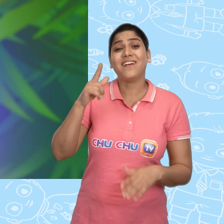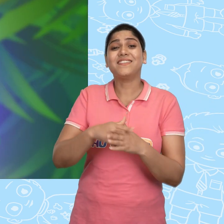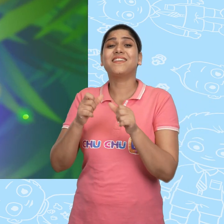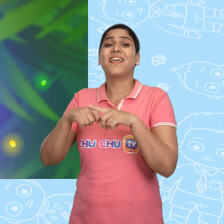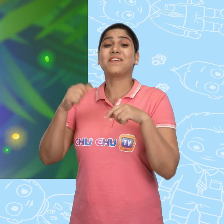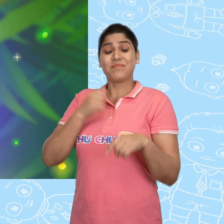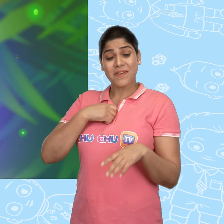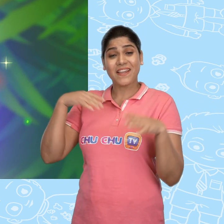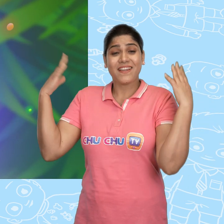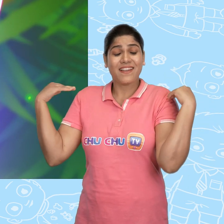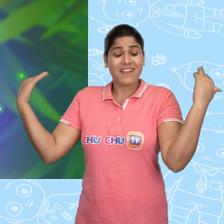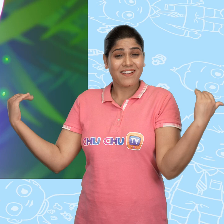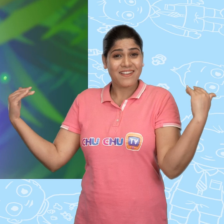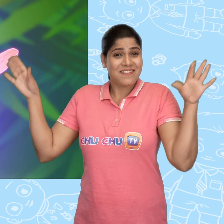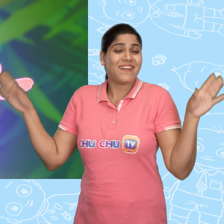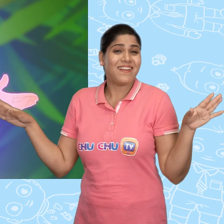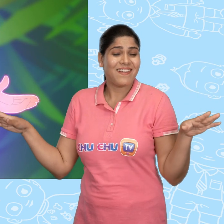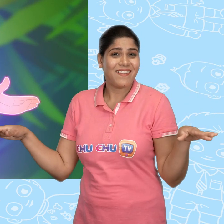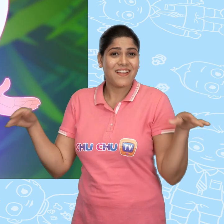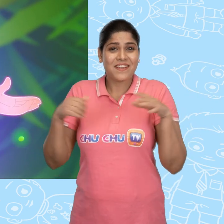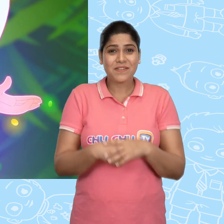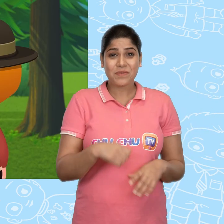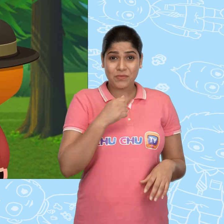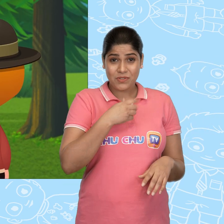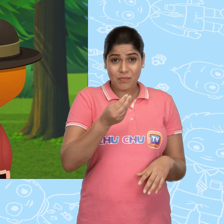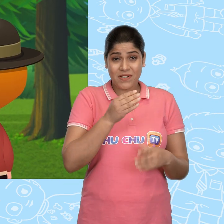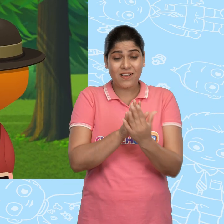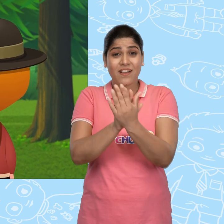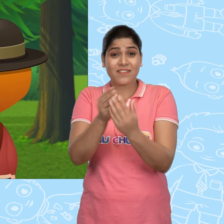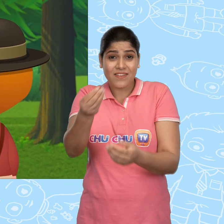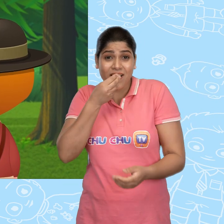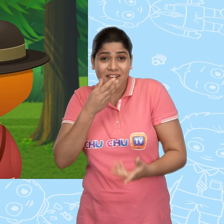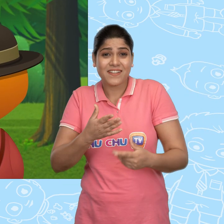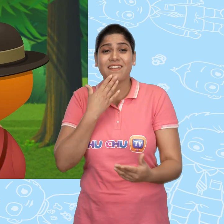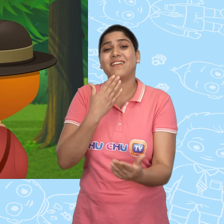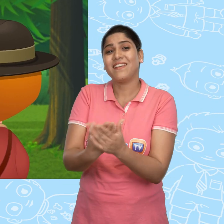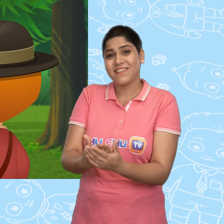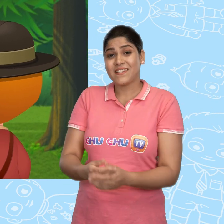हाँ Jack! मै एक परी हूँ! मुझे अपना खाना देने के लिए धन्यवाद